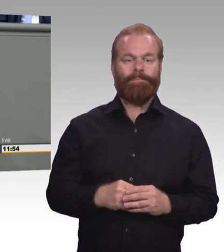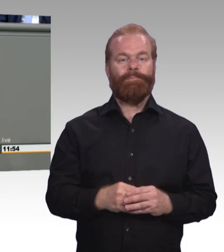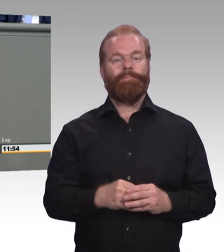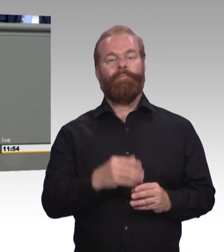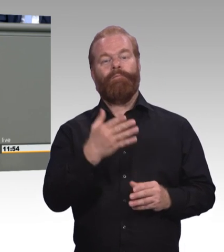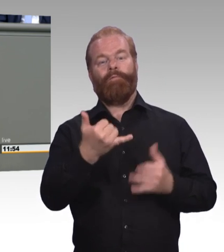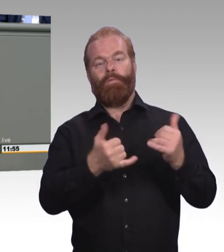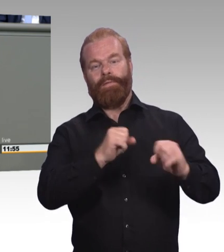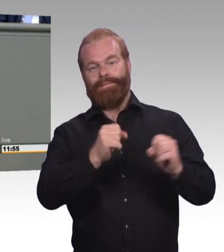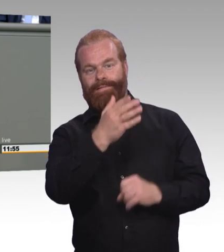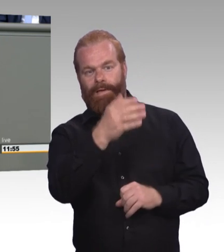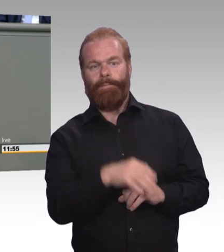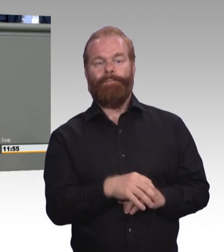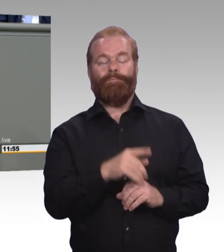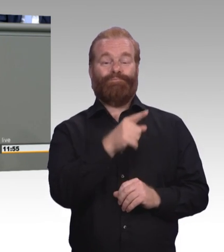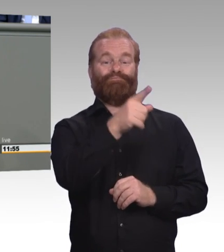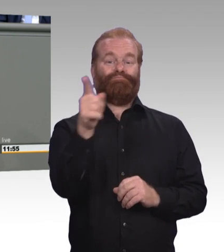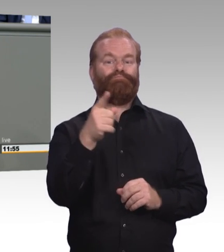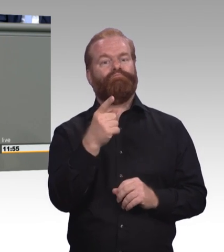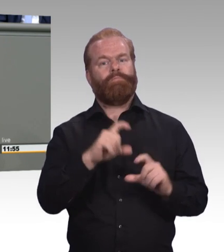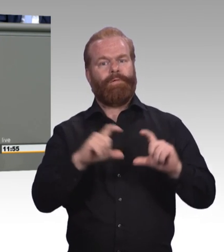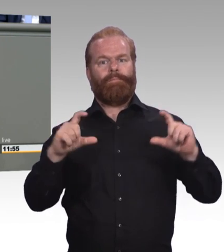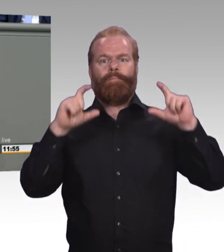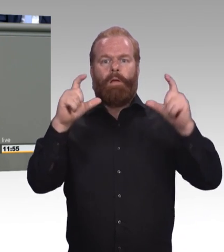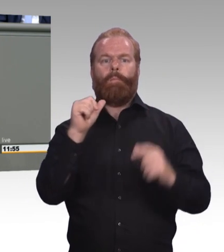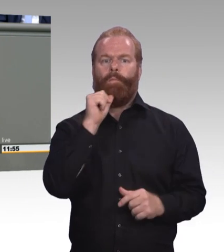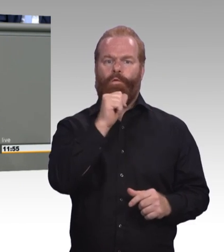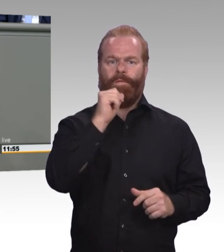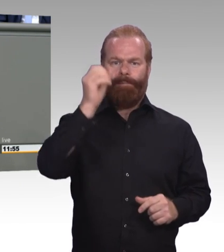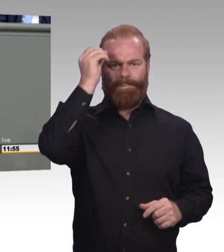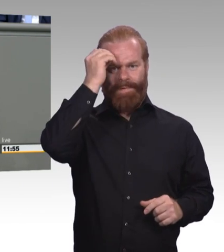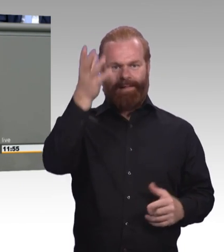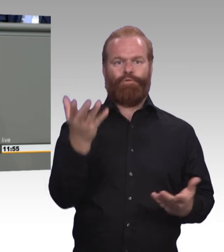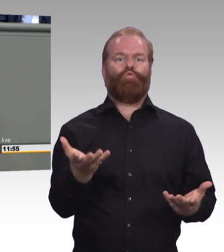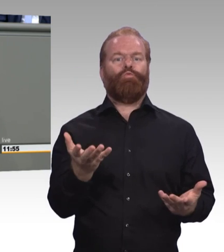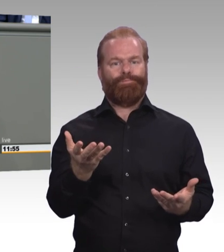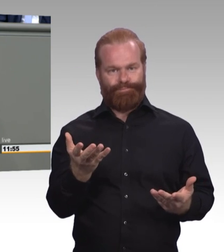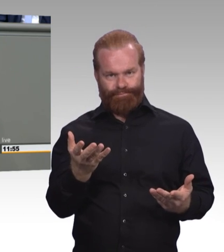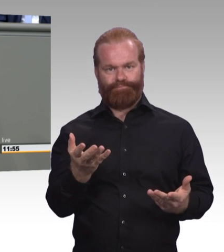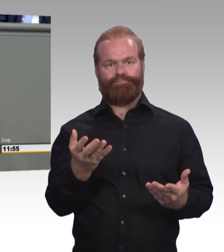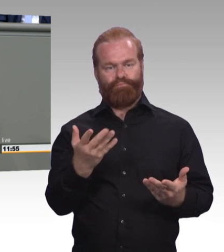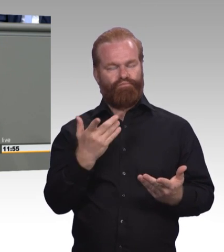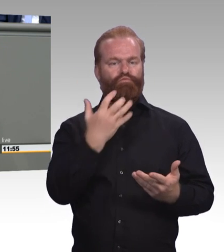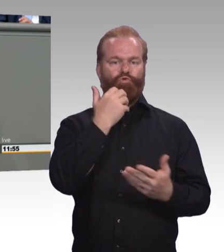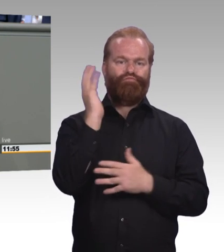Probleme kommen bei Ihnen nicht vor. Was aber gesagt werden muss, meine Damen und Herren: Auch die berufliche Bildung,